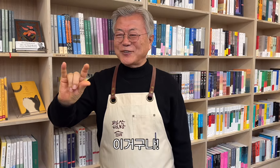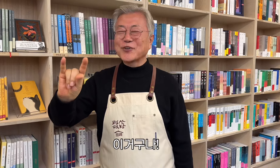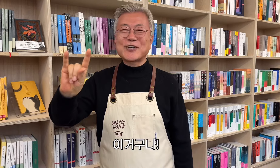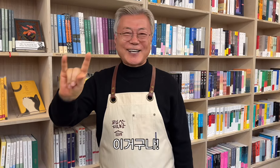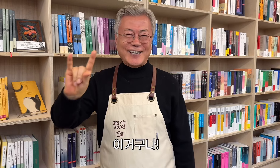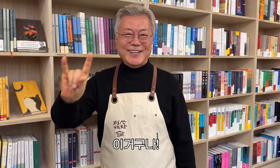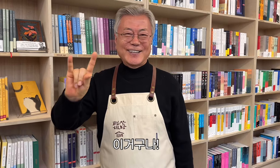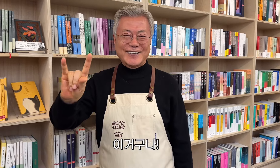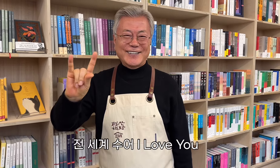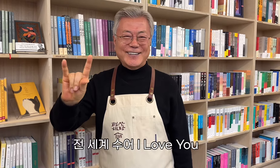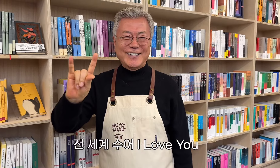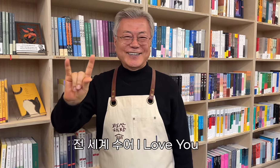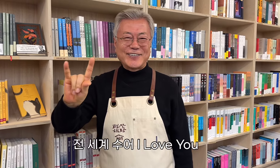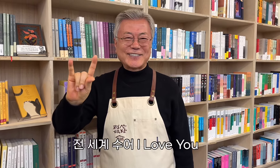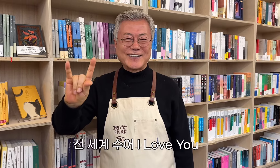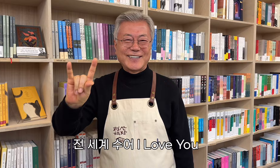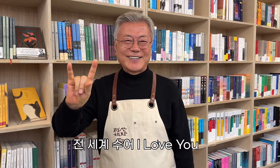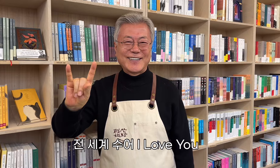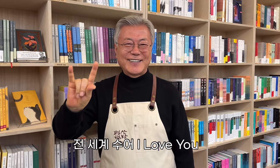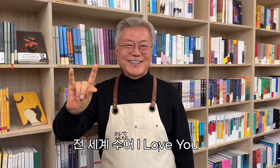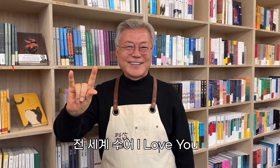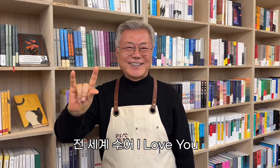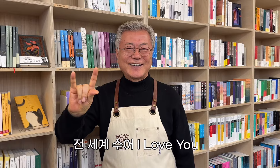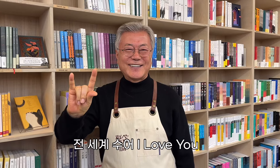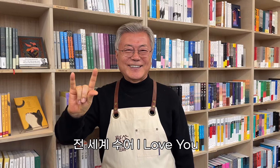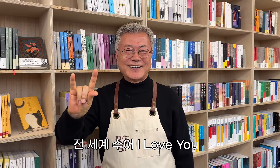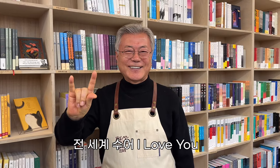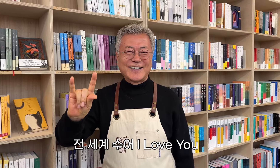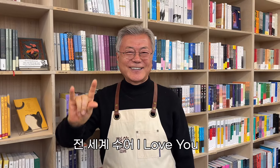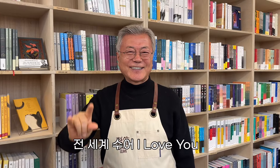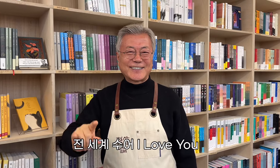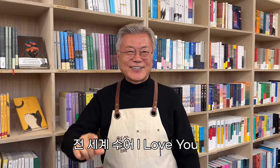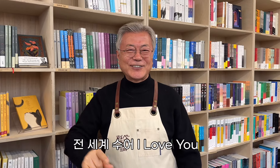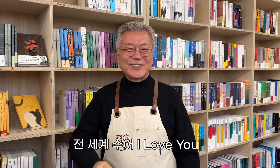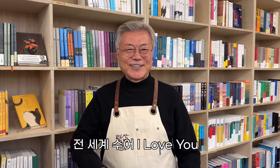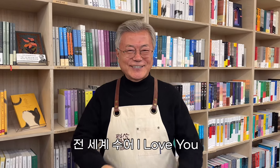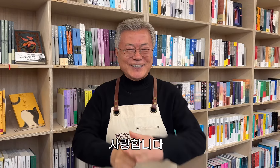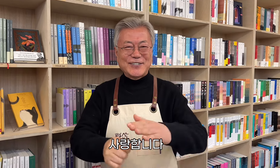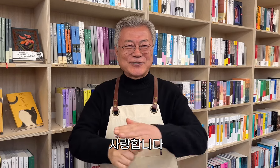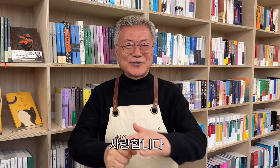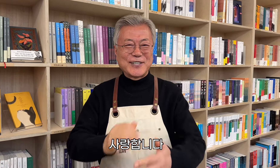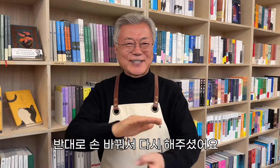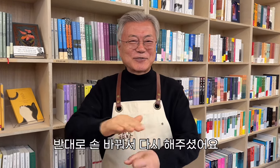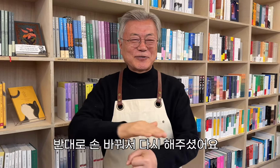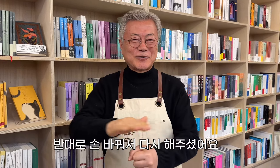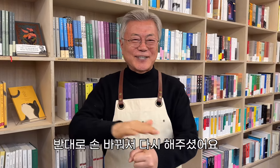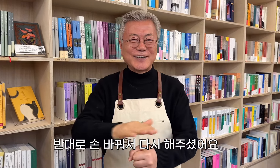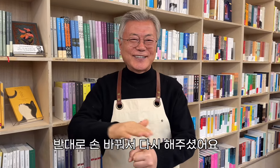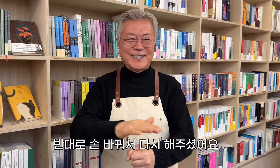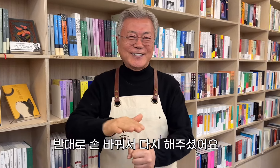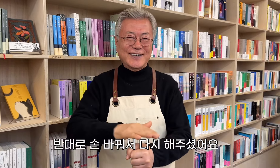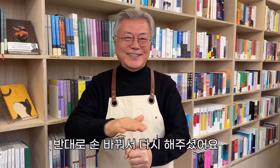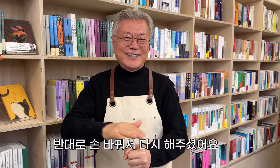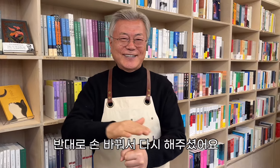이거구나! 전 세계 수어 I Love You 사랑합니다 반대로 손 바꿔서 다시 해주셨어요